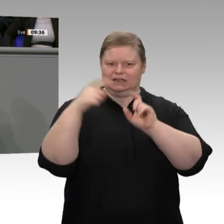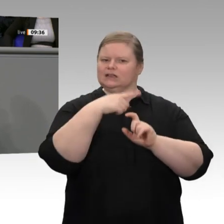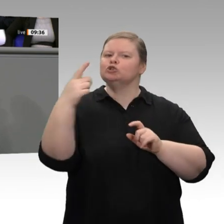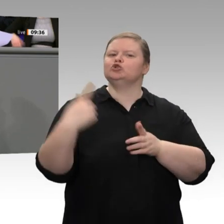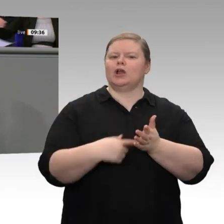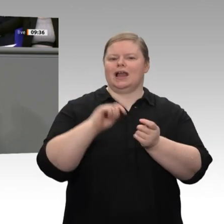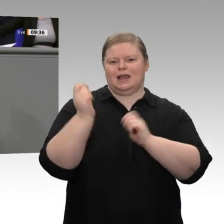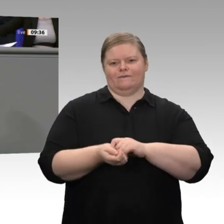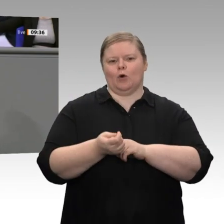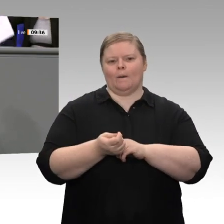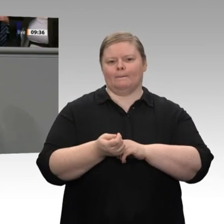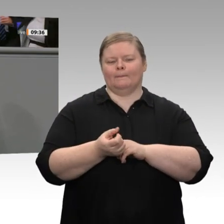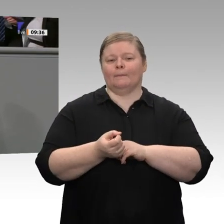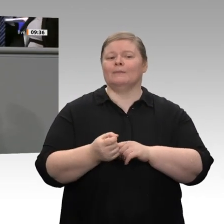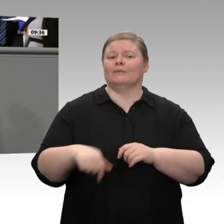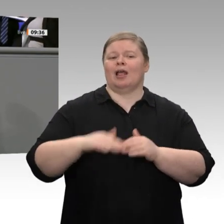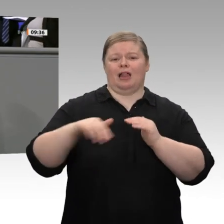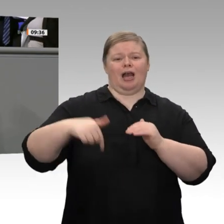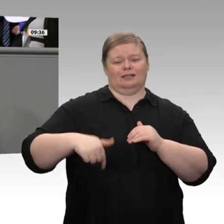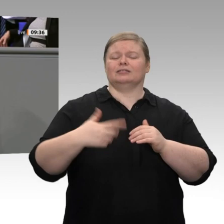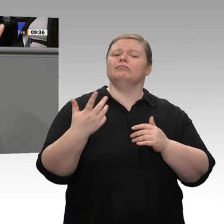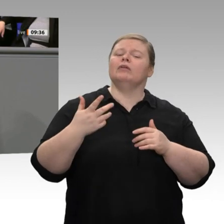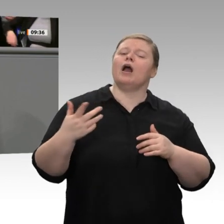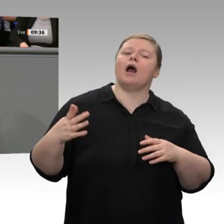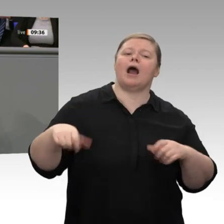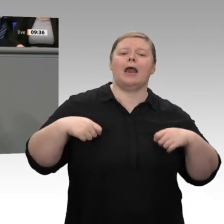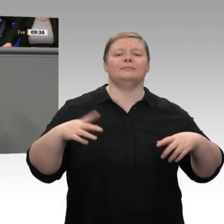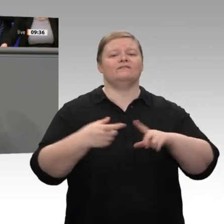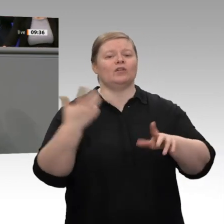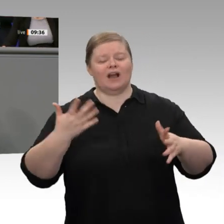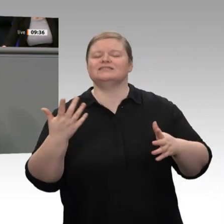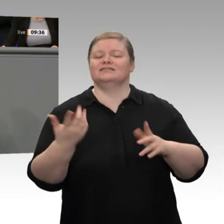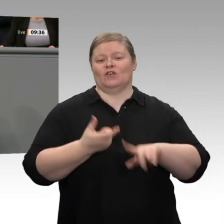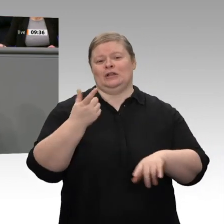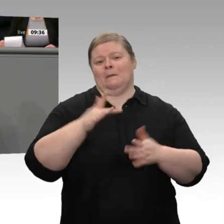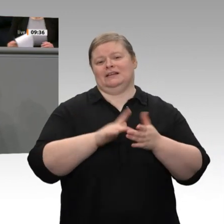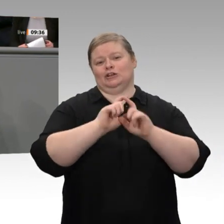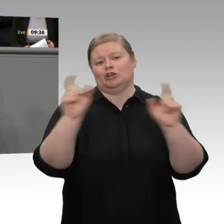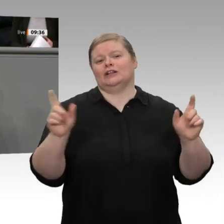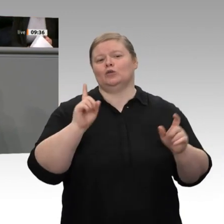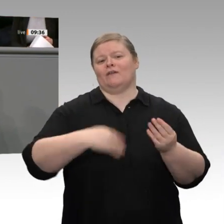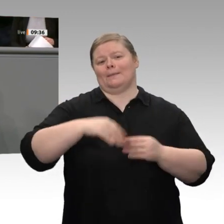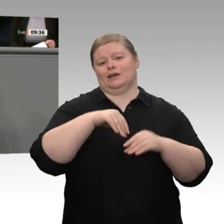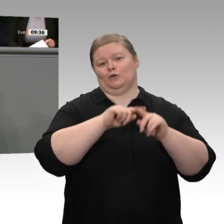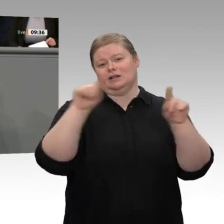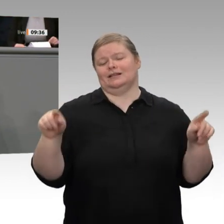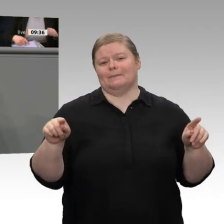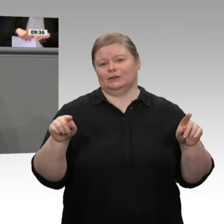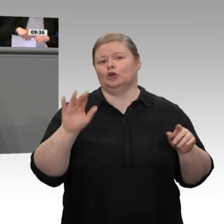Dieses Land lebt von den Familienunternehmen. Über 80 Prozent sind Personengesellschaften, und die müssen meines Erachtens gleich besteuert werden wie Kapitalgesellschaften,